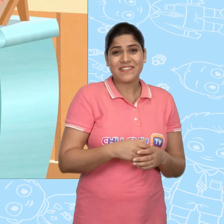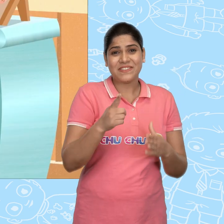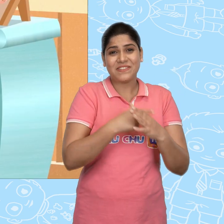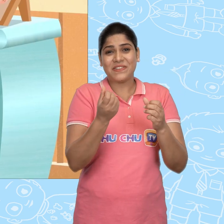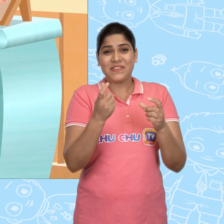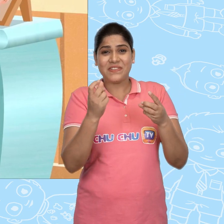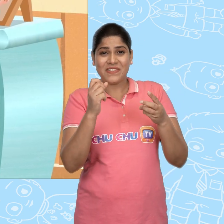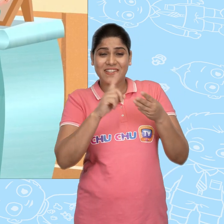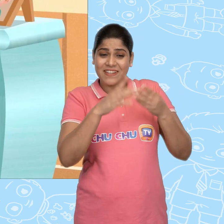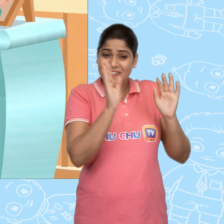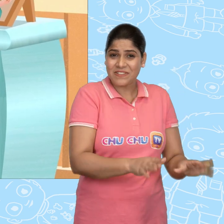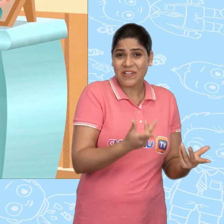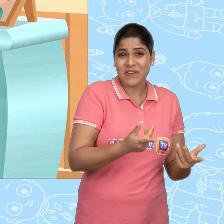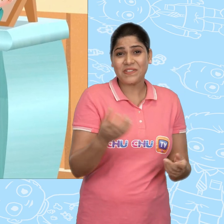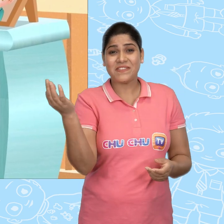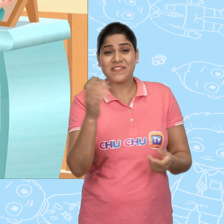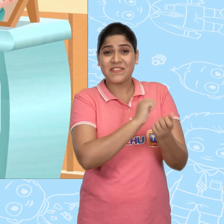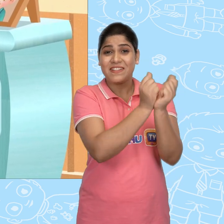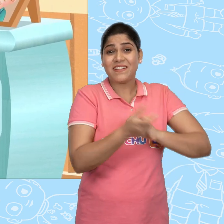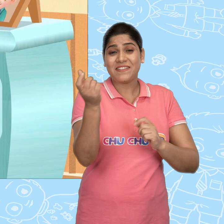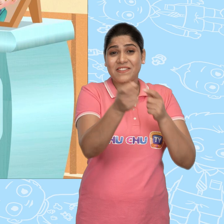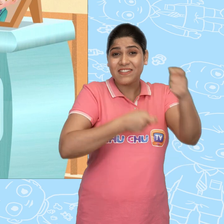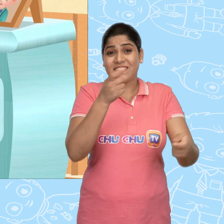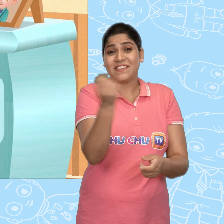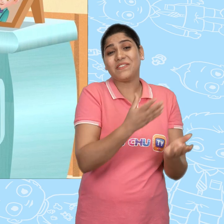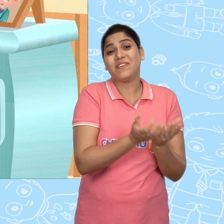Joe इसे यहाँ छोड़ गया और इसके बदले नया वाला ले गया.